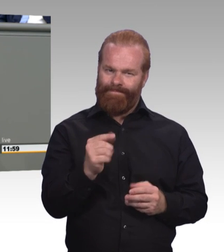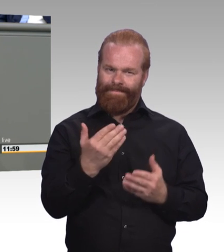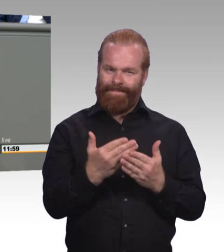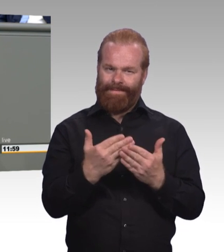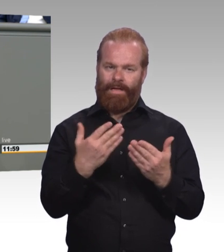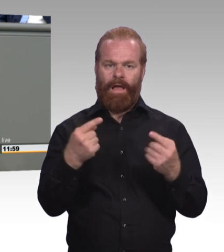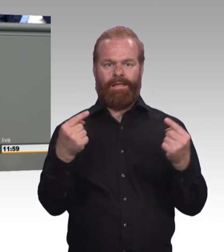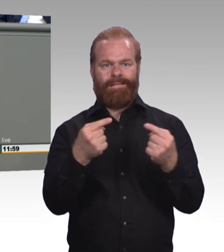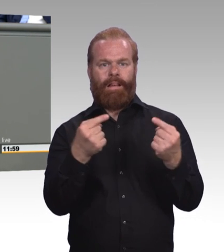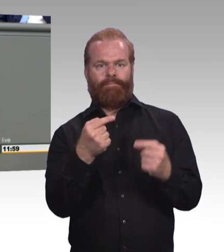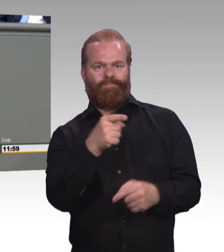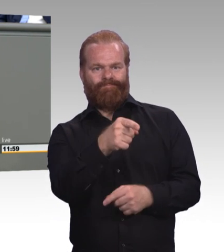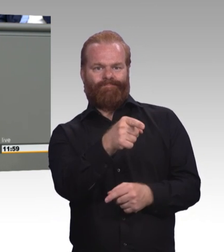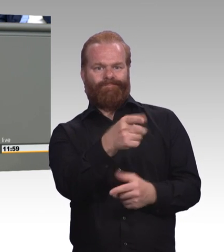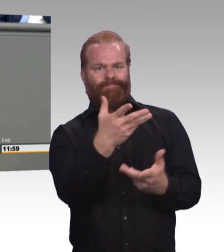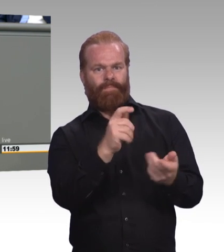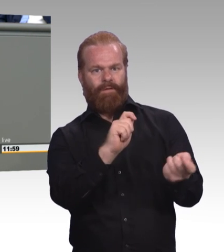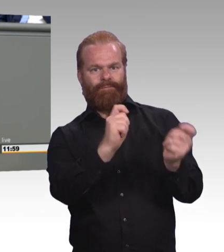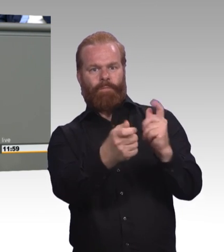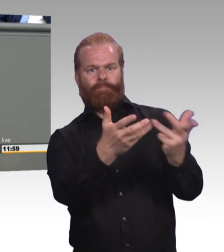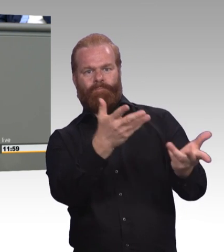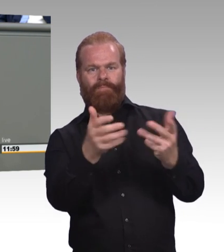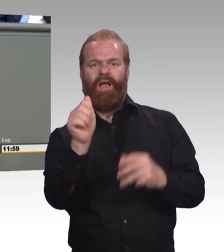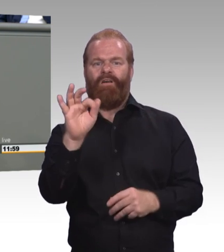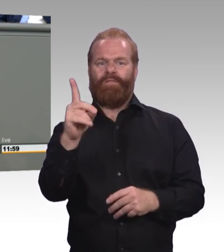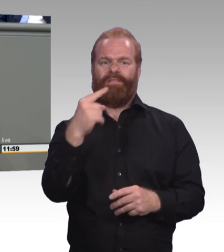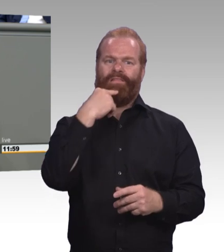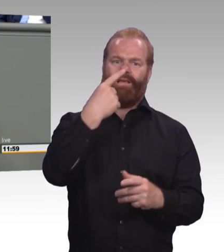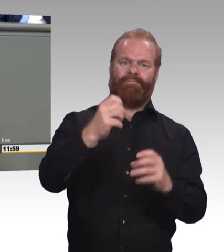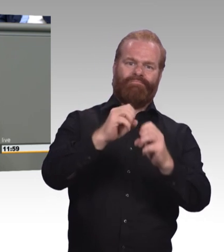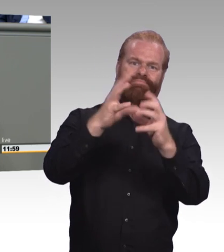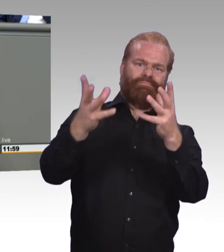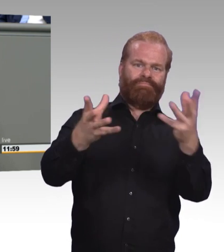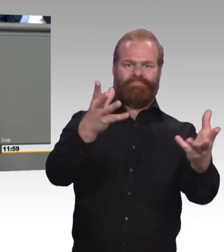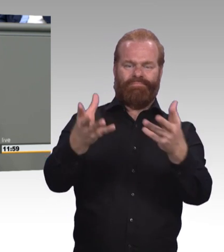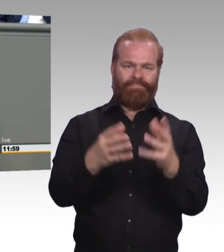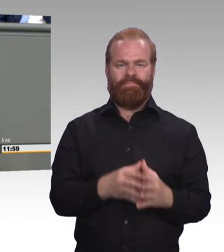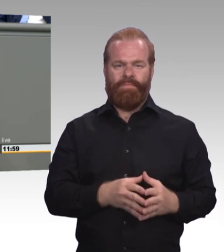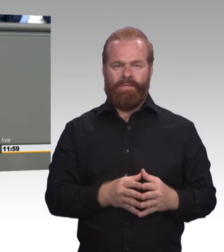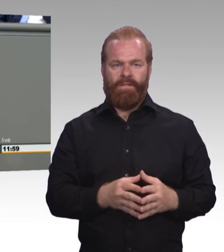an der nächstgelegenen Berufsschule vorbei zu der übernächsten, und mal abgesehen davon, dass es ein riesiges Problem